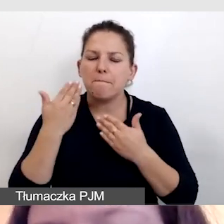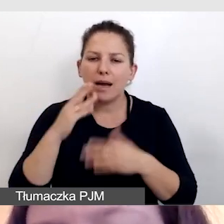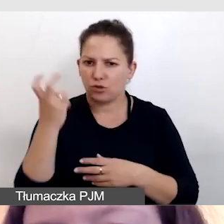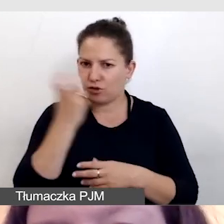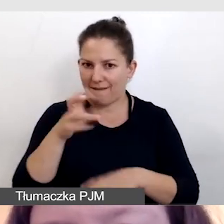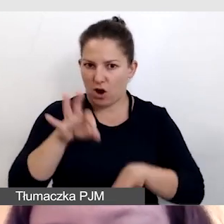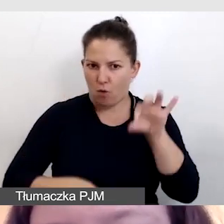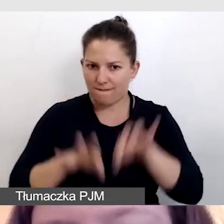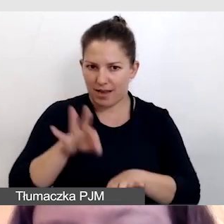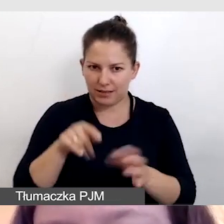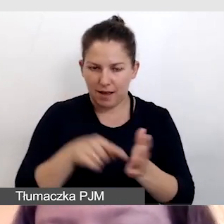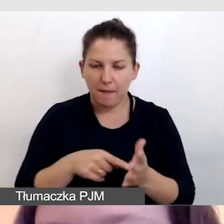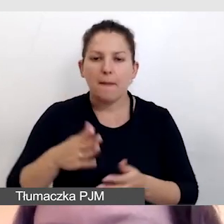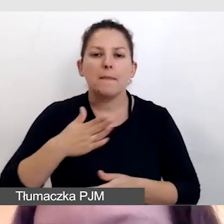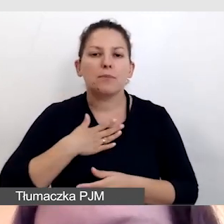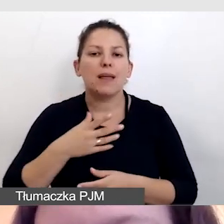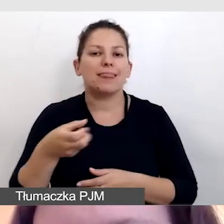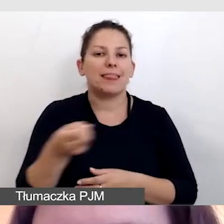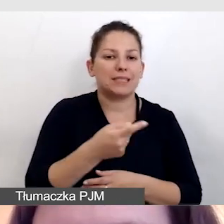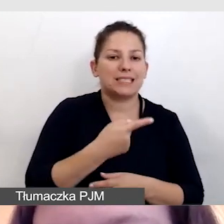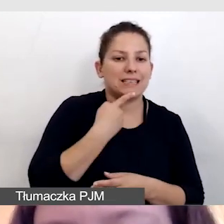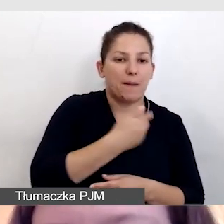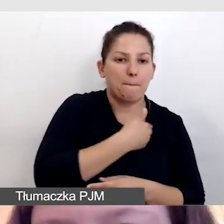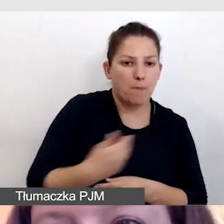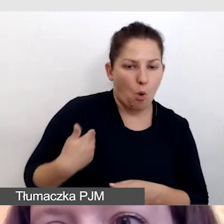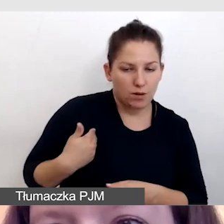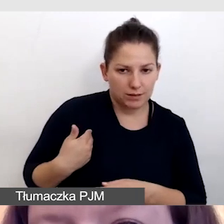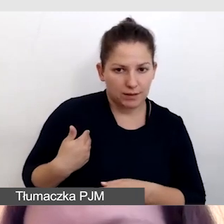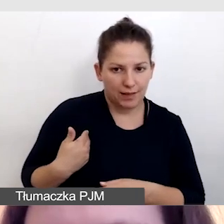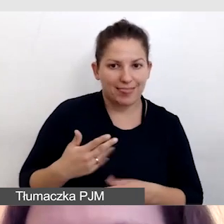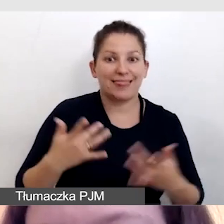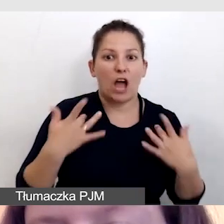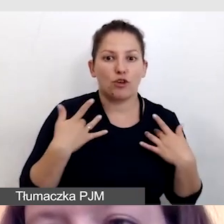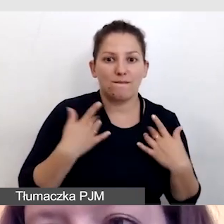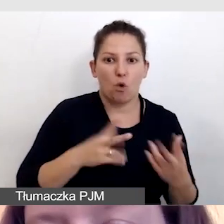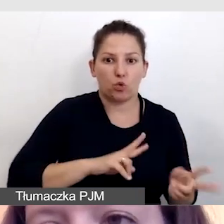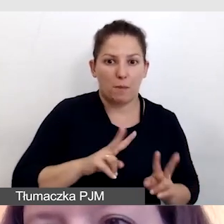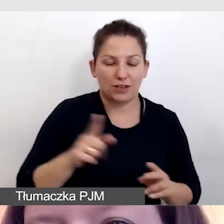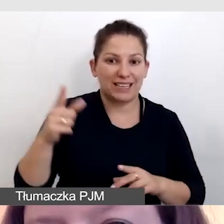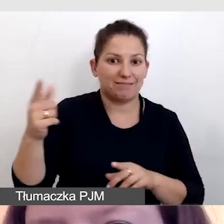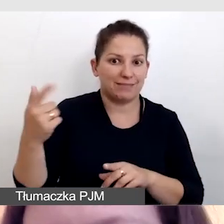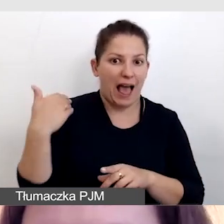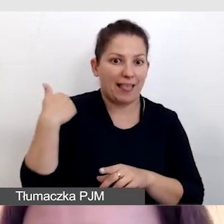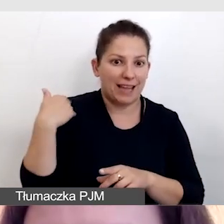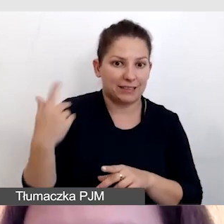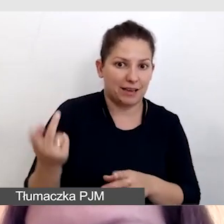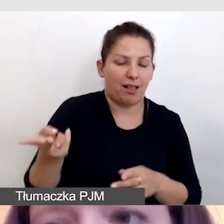w której mieliśmy napisy zarówno w języku polskim, czyli na żywo tłumaczone z języka angielskiego na język polski,